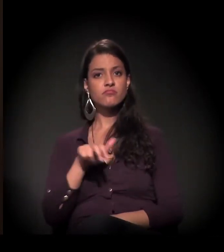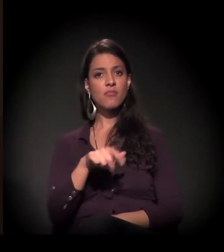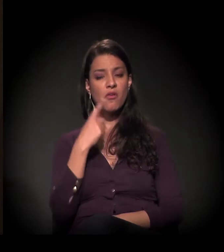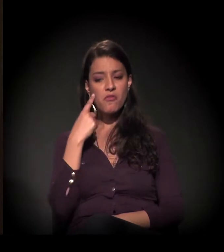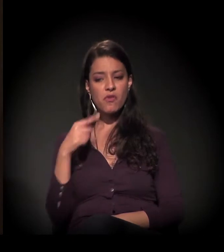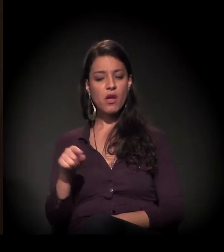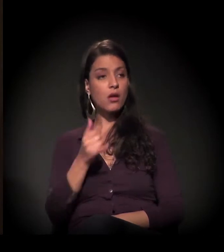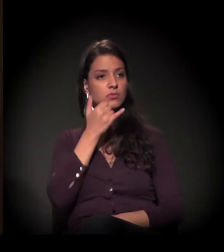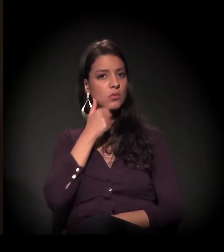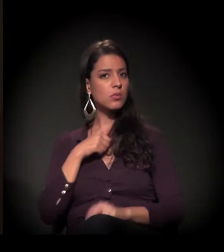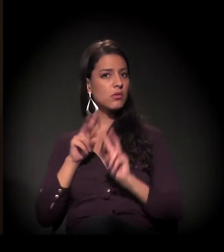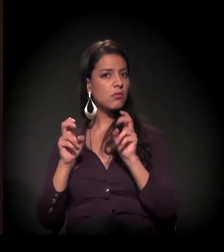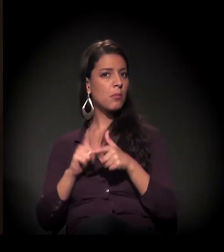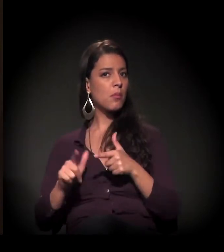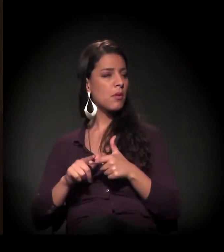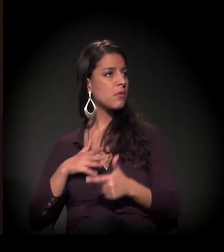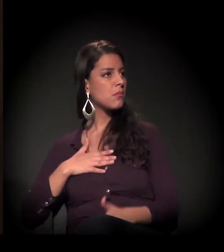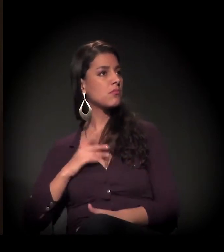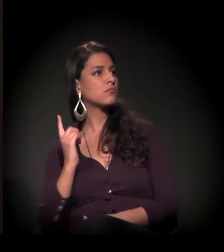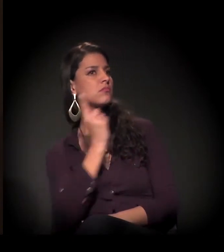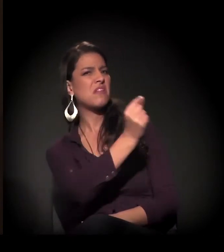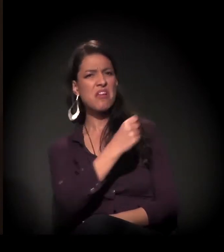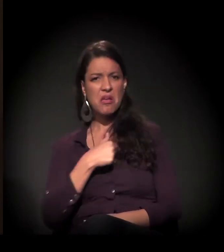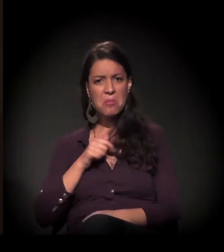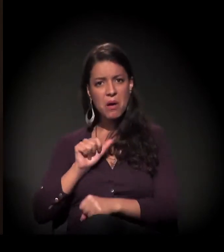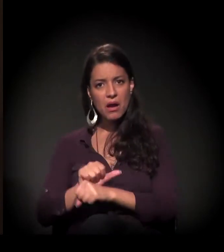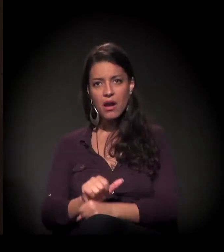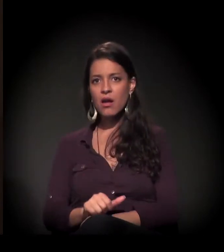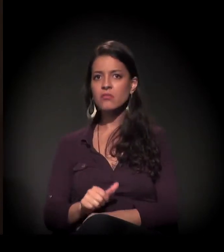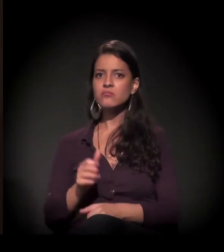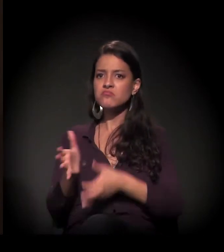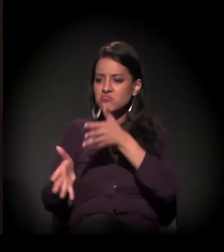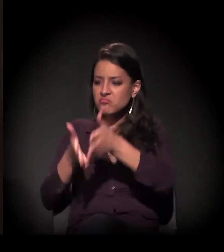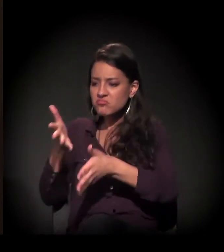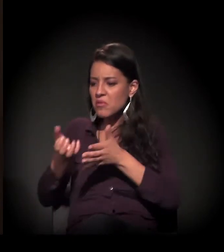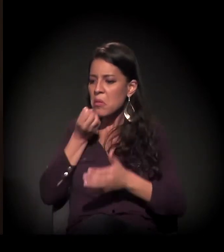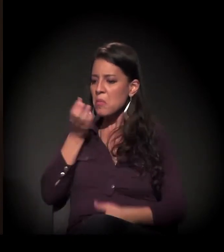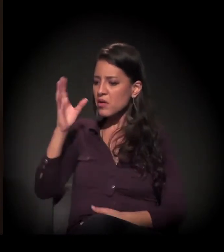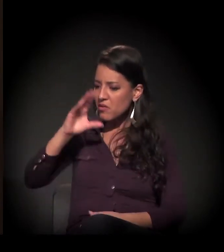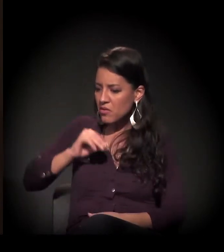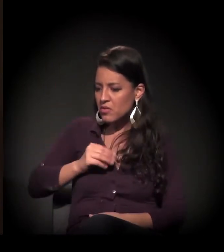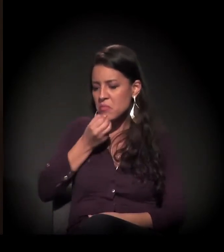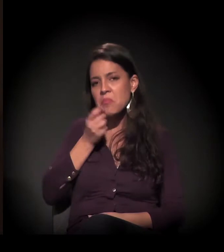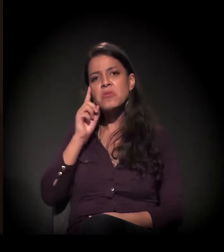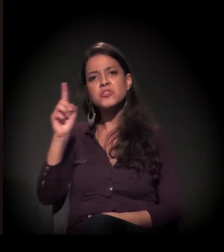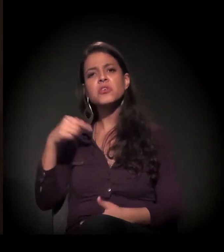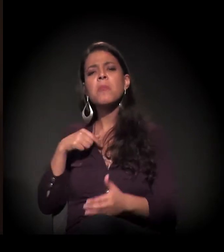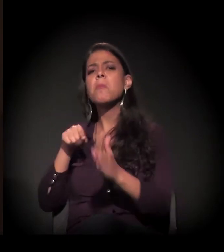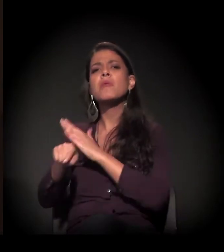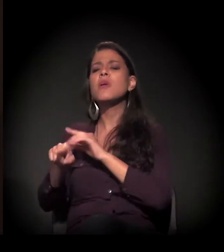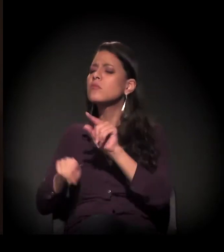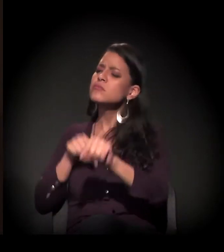Então eu não vou parar para dar um "boa noite" nem um "bom dia", nem saber o porquê de aquela pessoa estar ali,